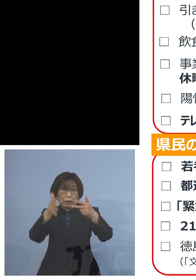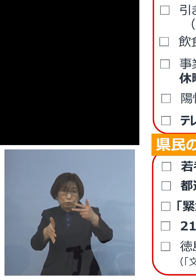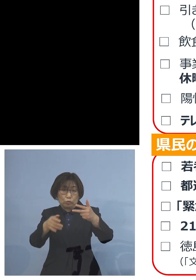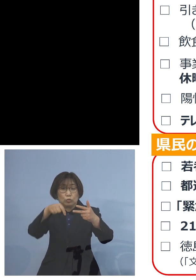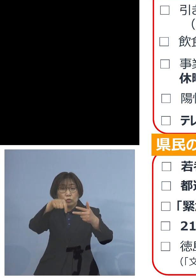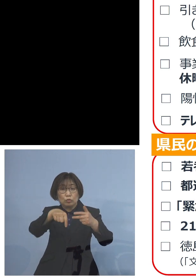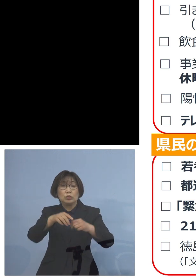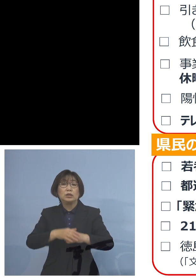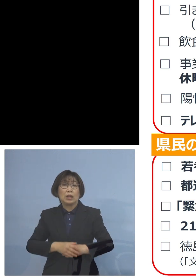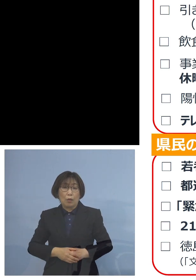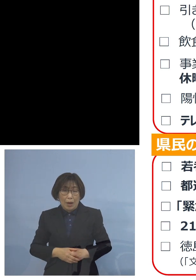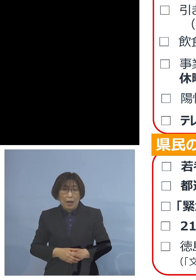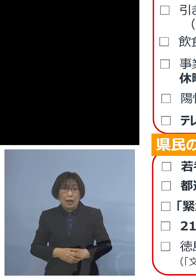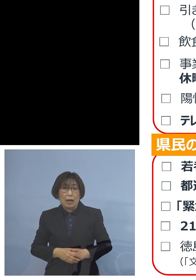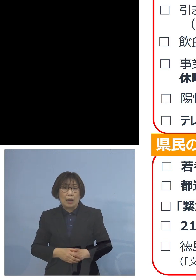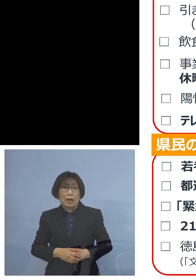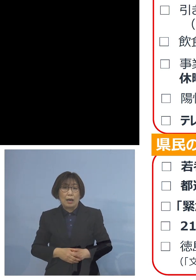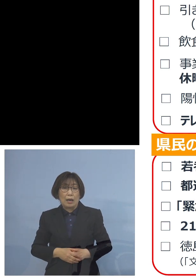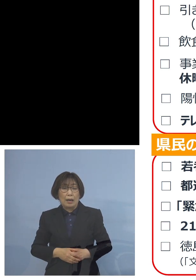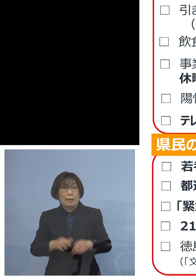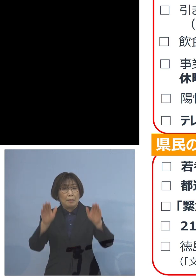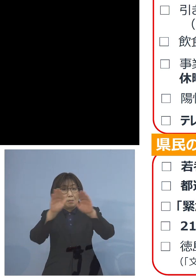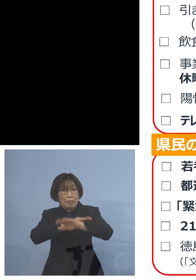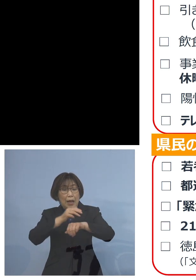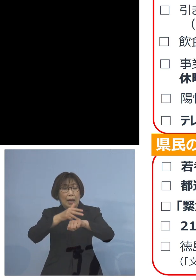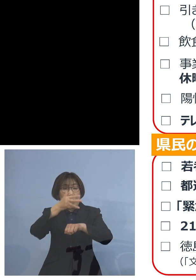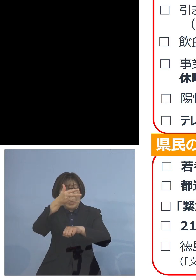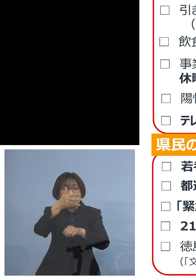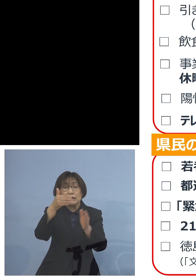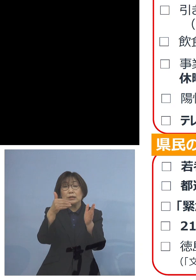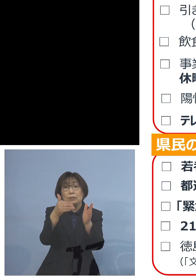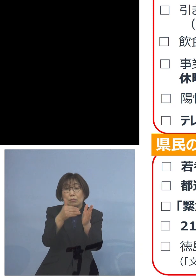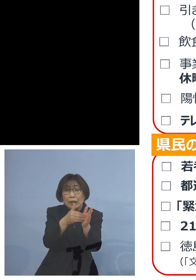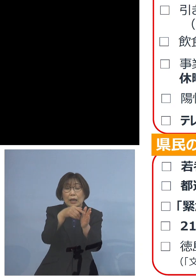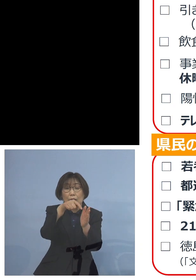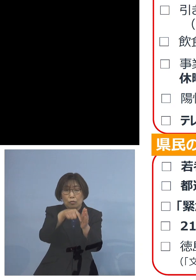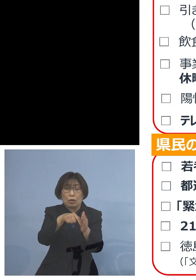実は20時までの時短 これがかかる予定となっておりました